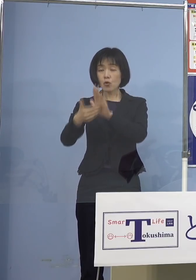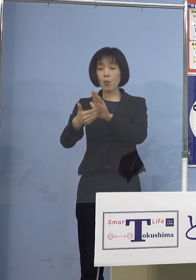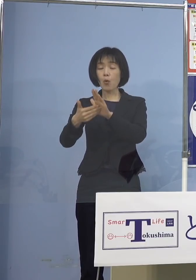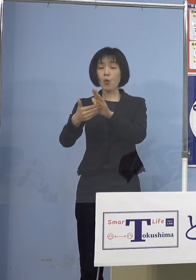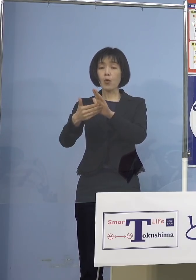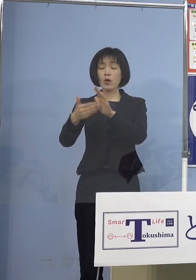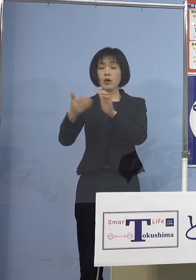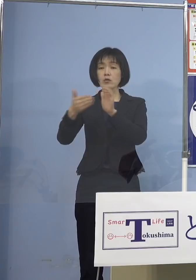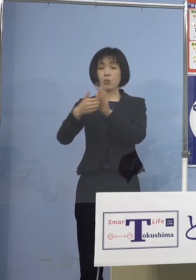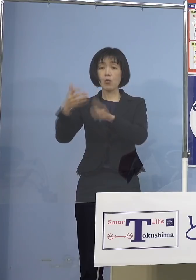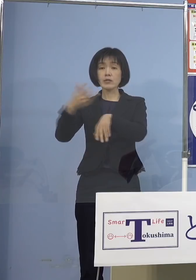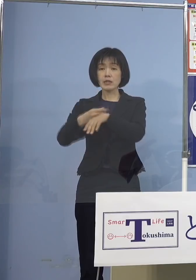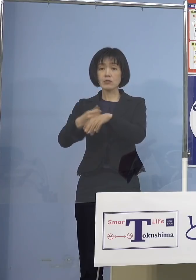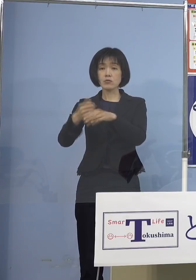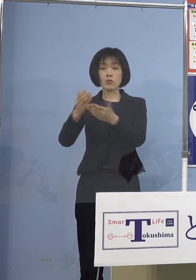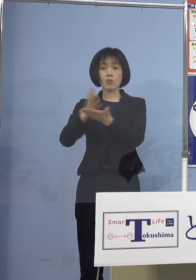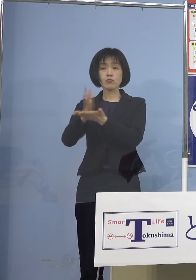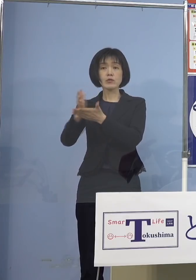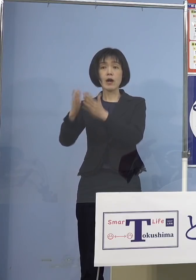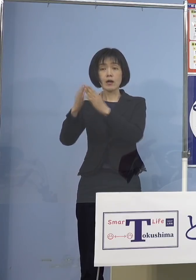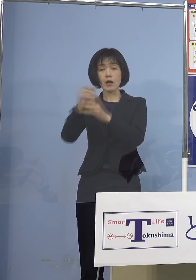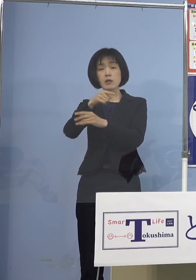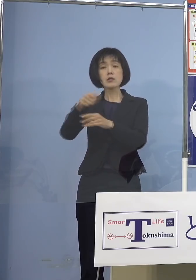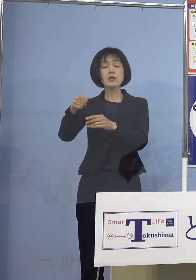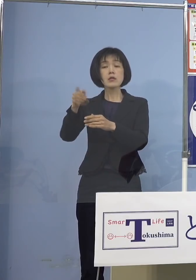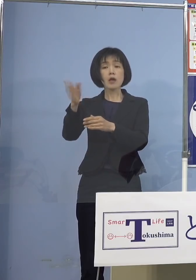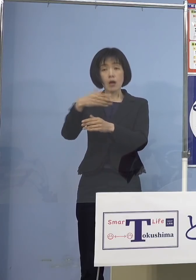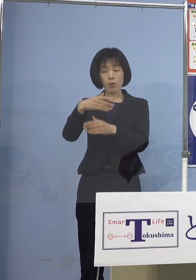これをやはり打っていくべき ではないかと